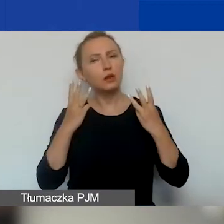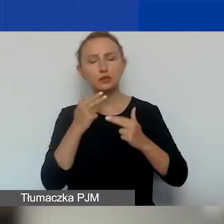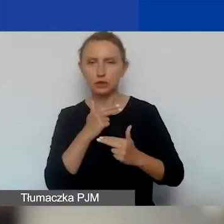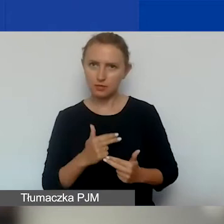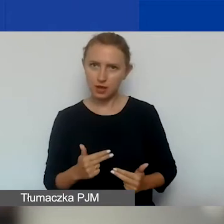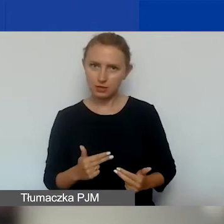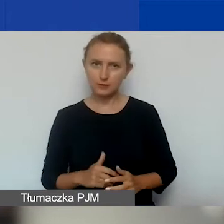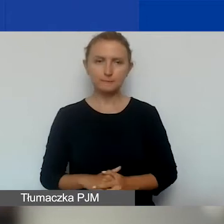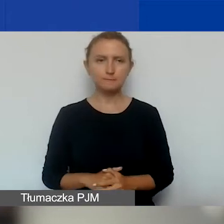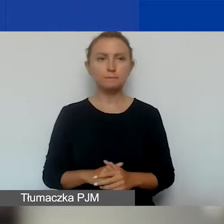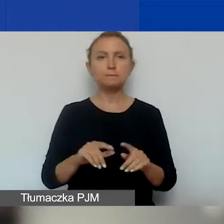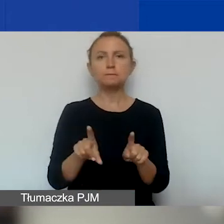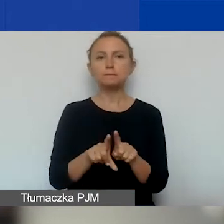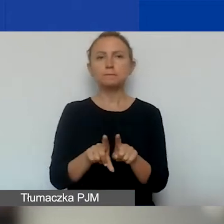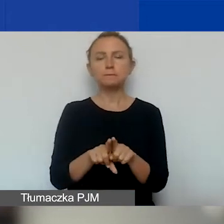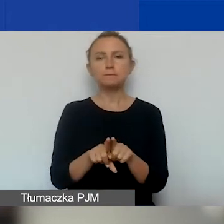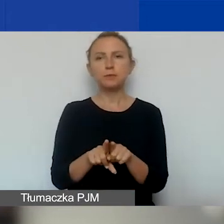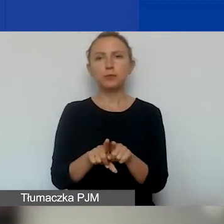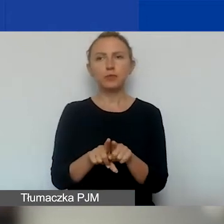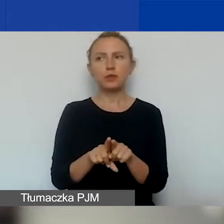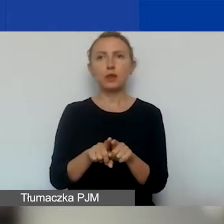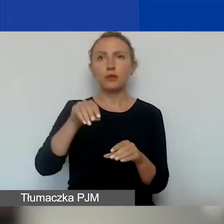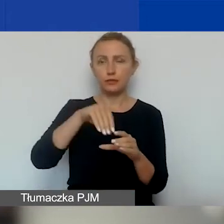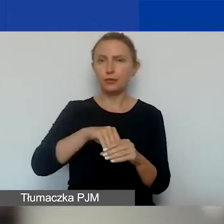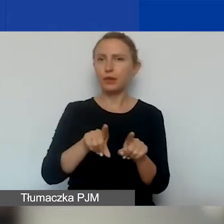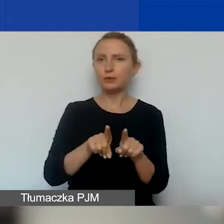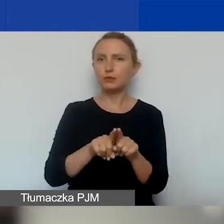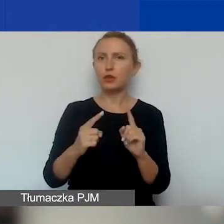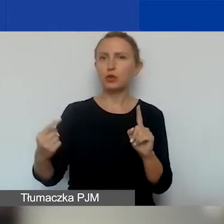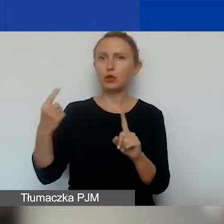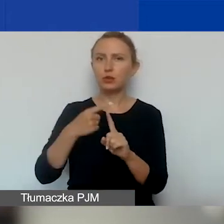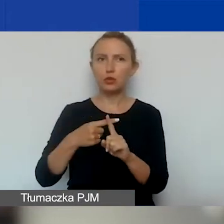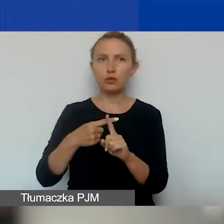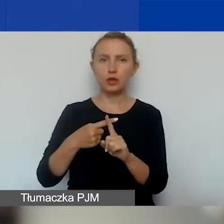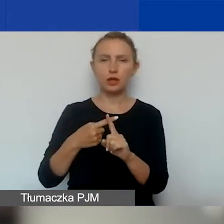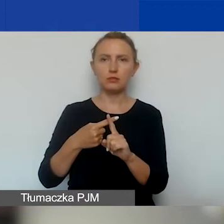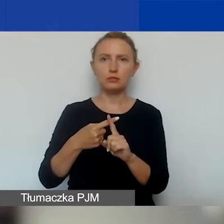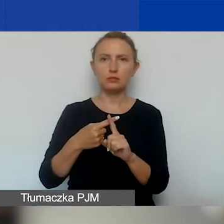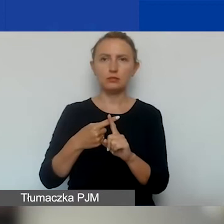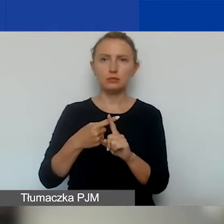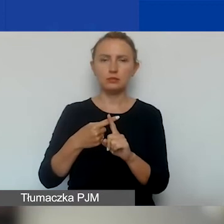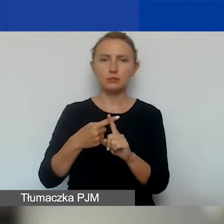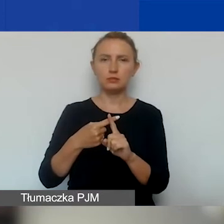i również zawierająca dodatkowe opisy,